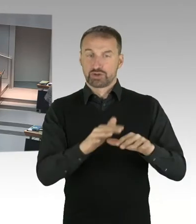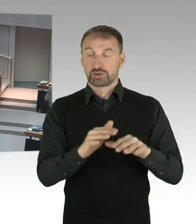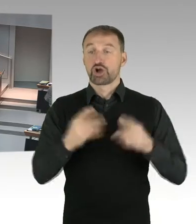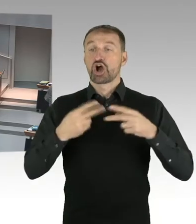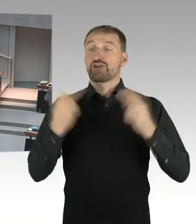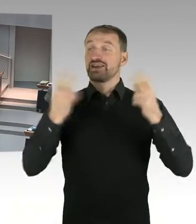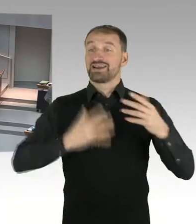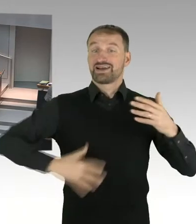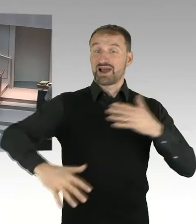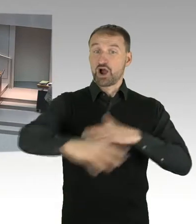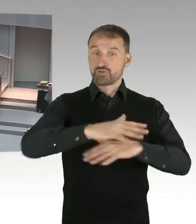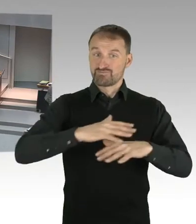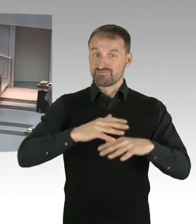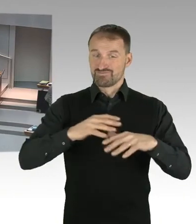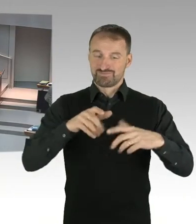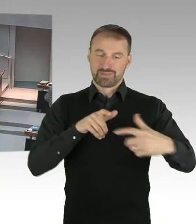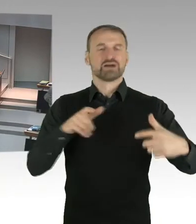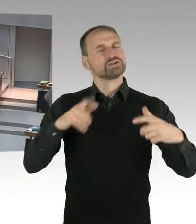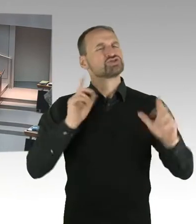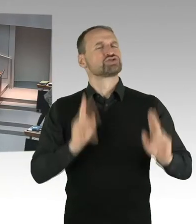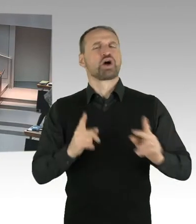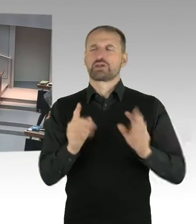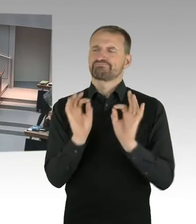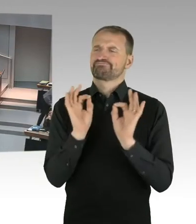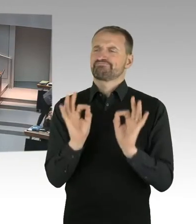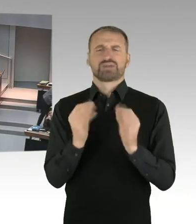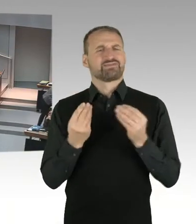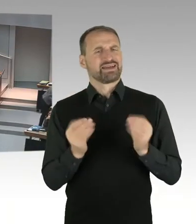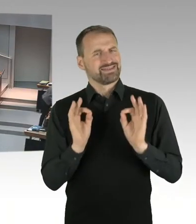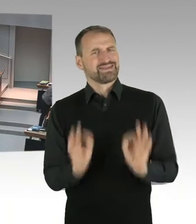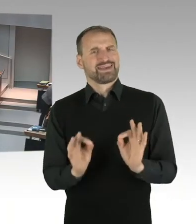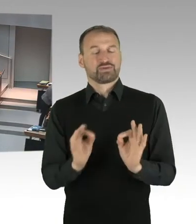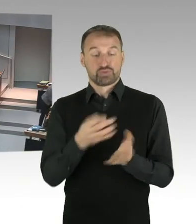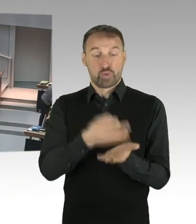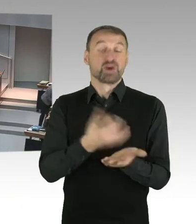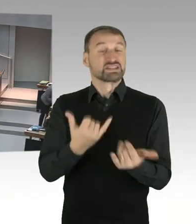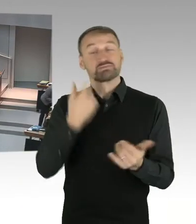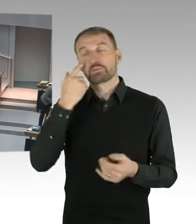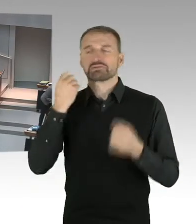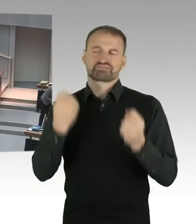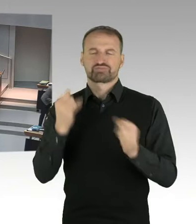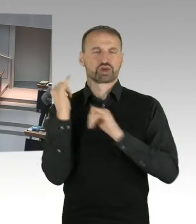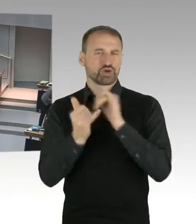touristisch genutzt wird, auch eine Alltagstauglichkeit zu verleihen. Dass dort also Wohnungen errichtet werden,